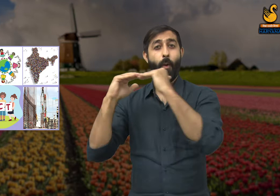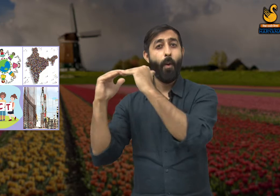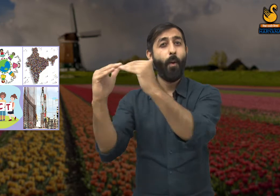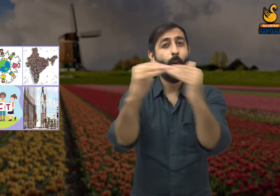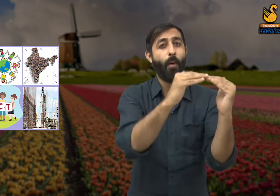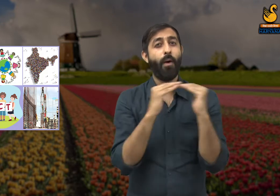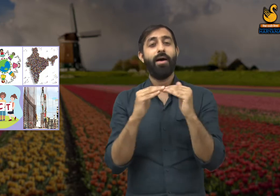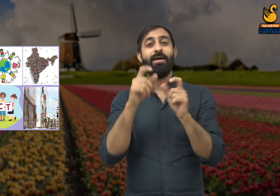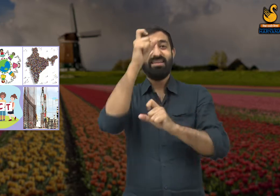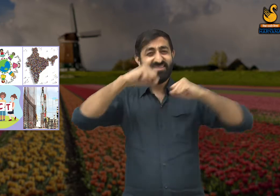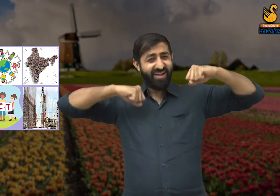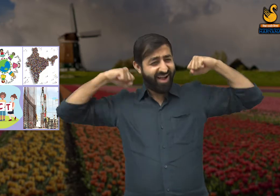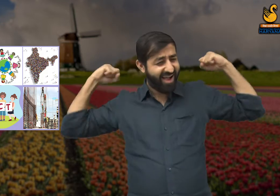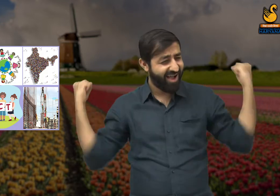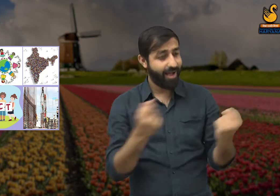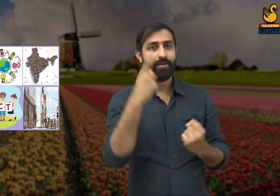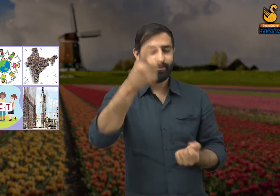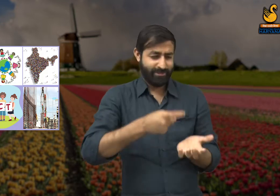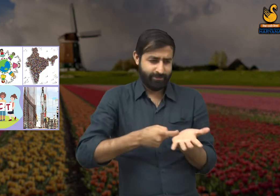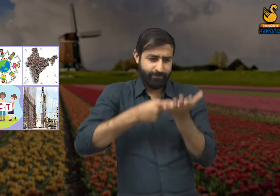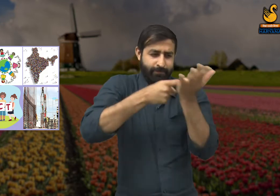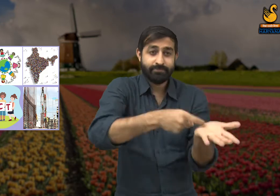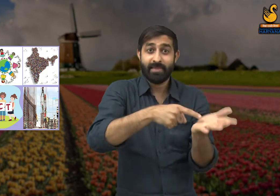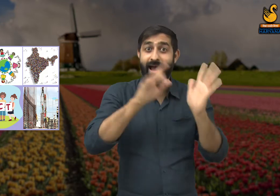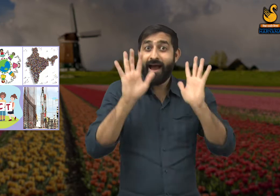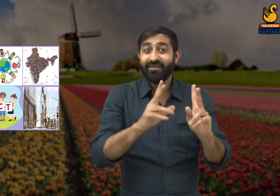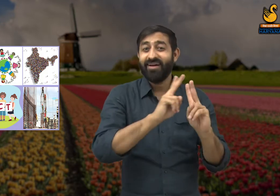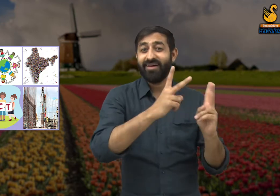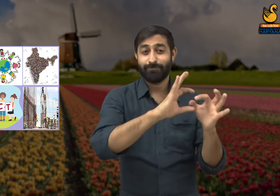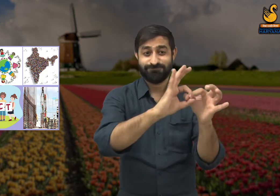जरूरी है कि लोग आपस में एकता और समानता बनाए रखें